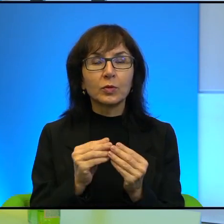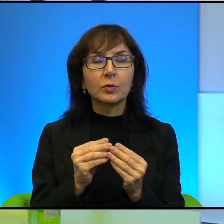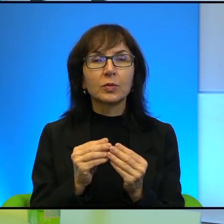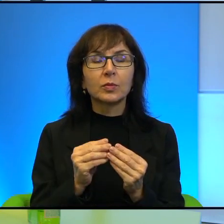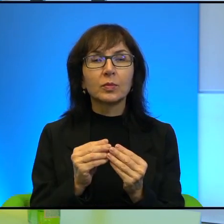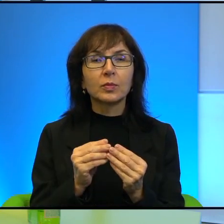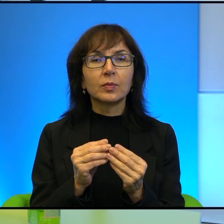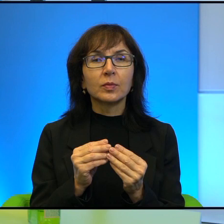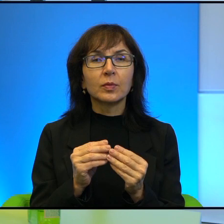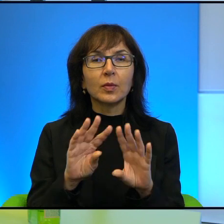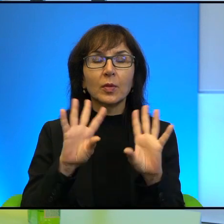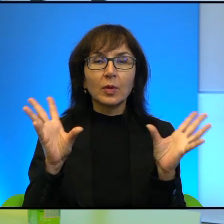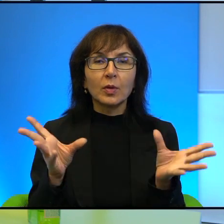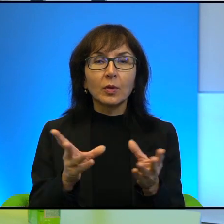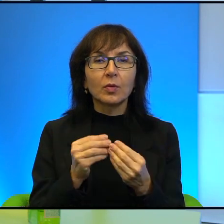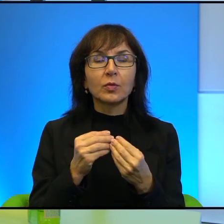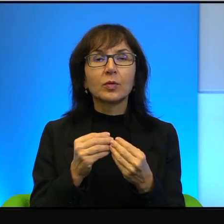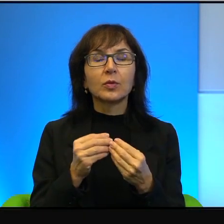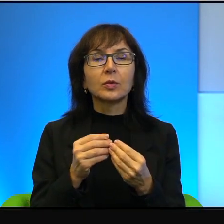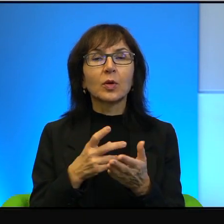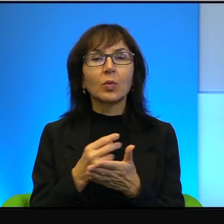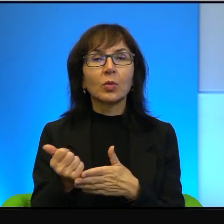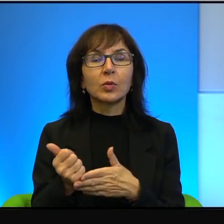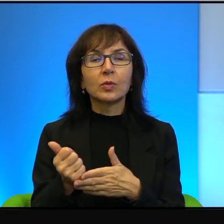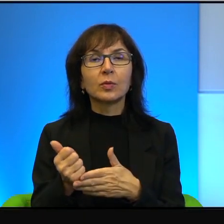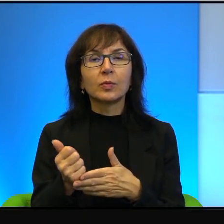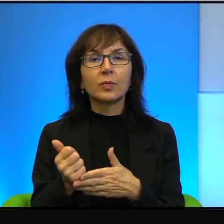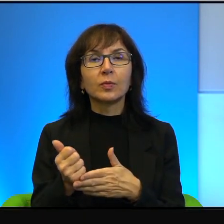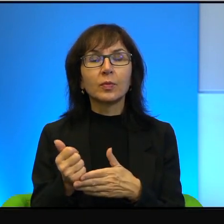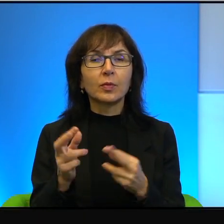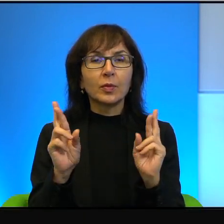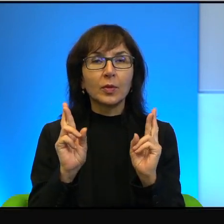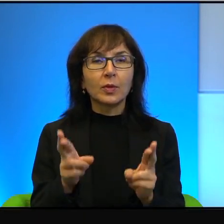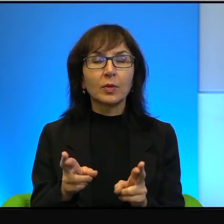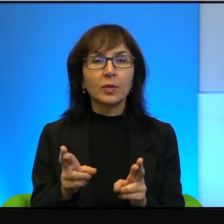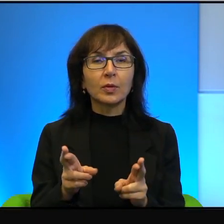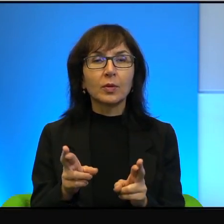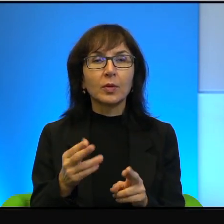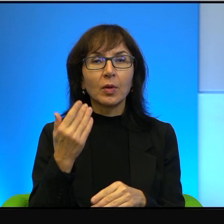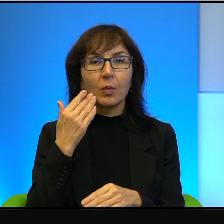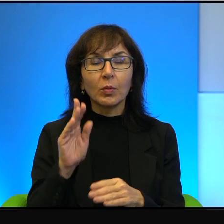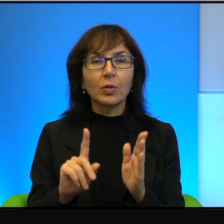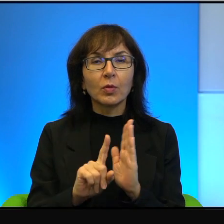Wszyscy za to płacą i płacą rzeczywiście bardzo wysoką cenę.